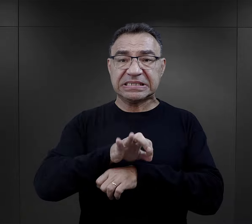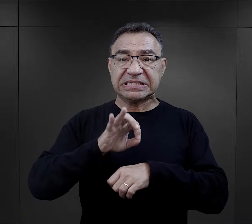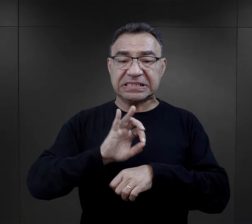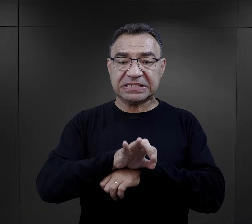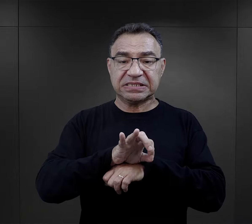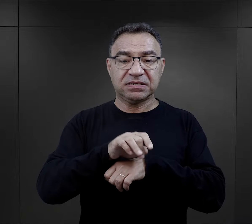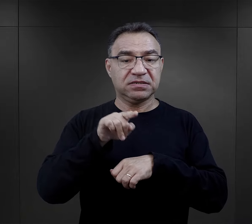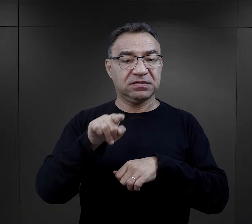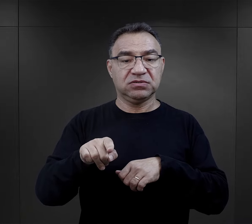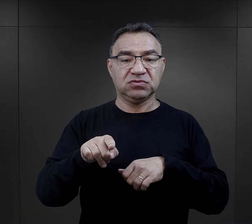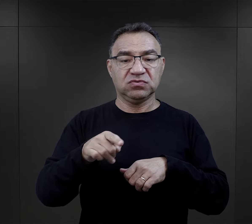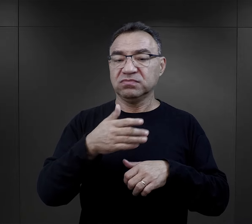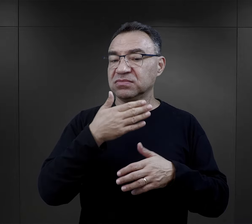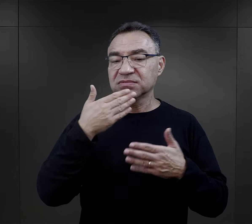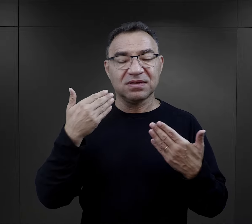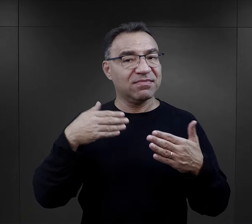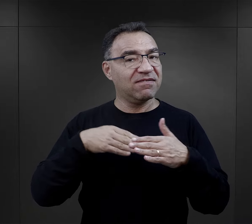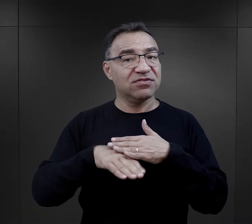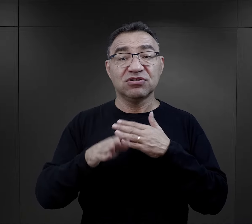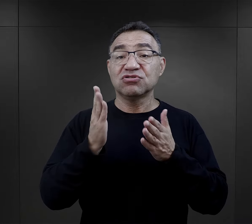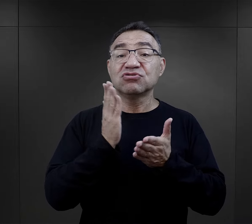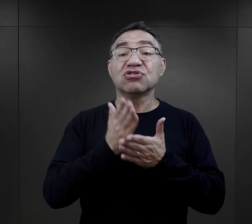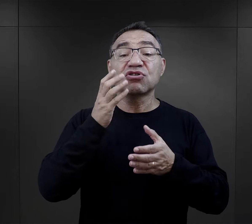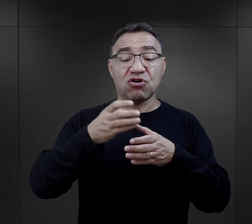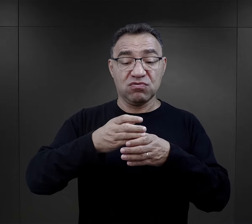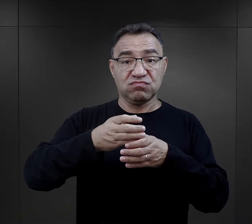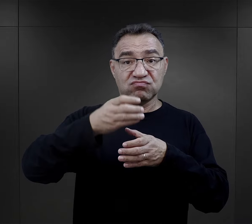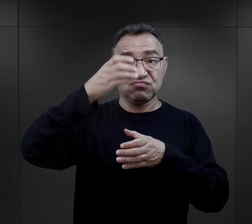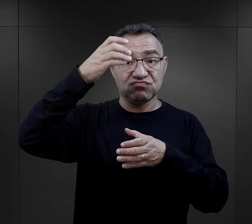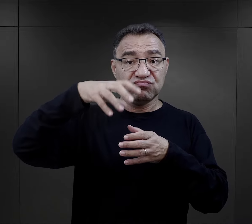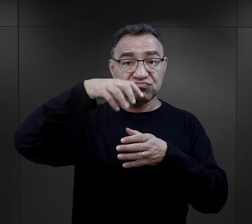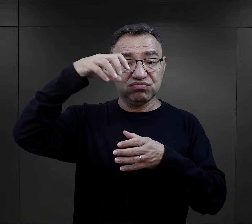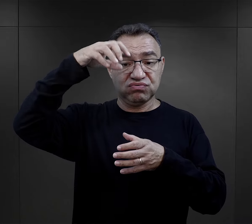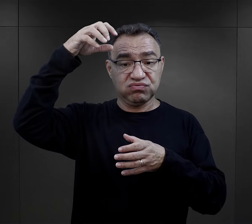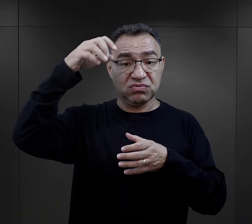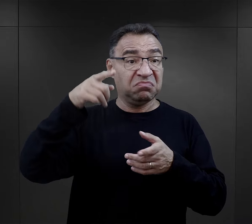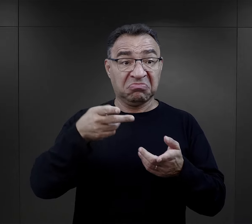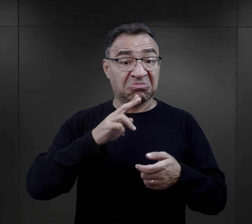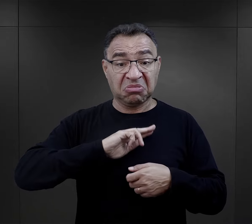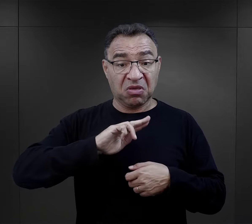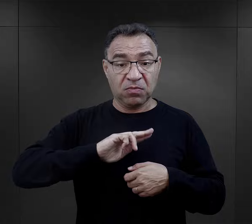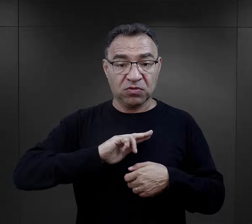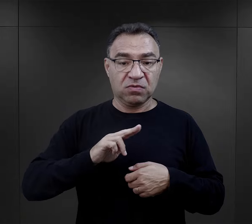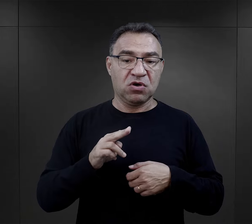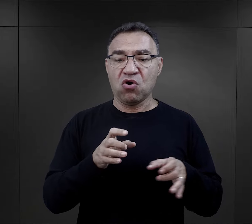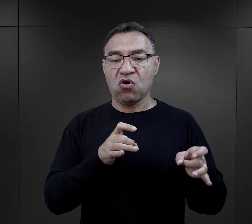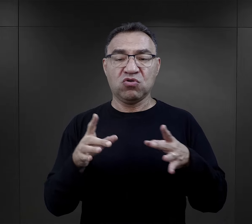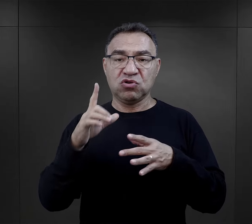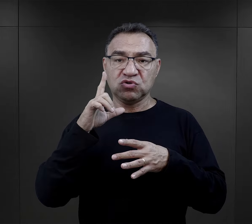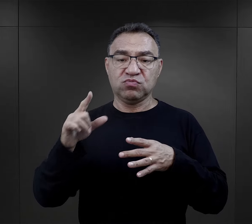z którego nie ma innego wyjścia jak przez komin. Jeśli komu się to nie podoba, to może zaraz iść na druty.